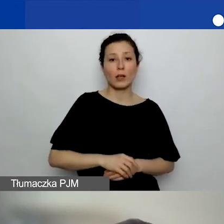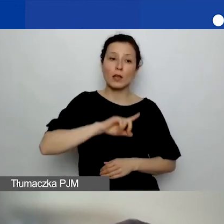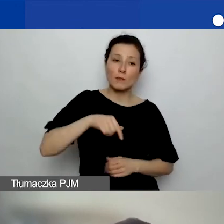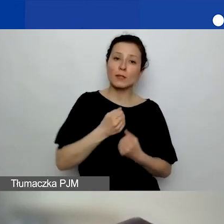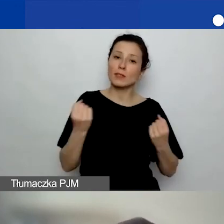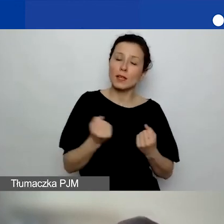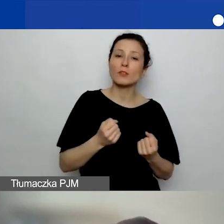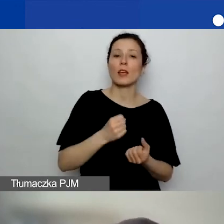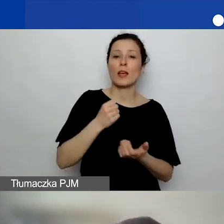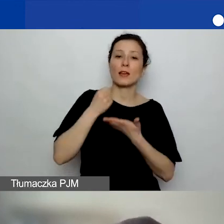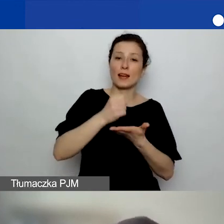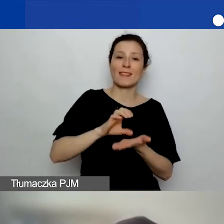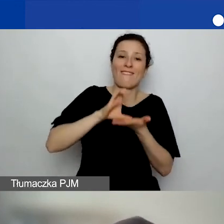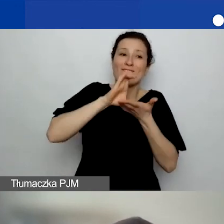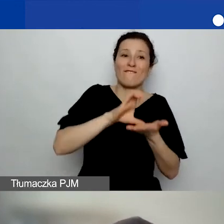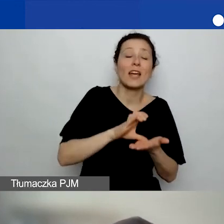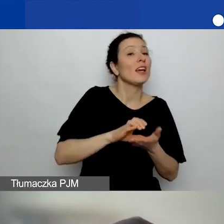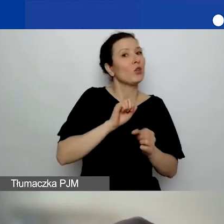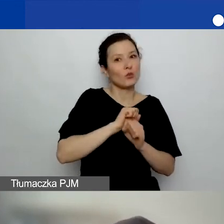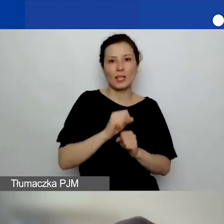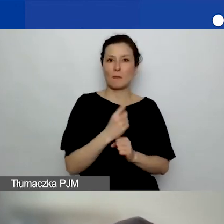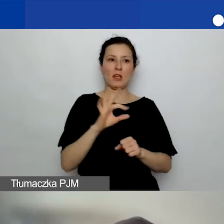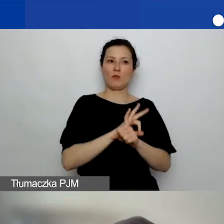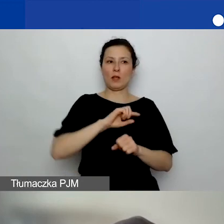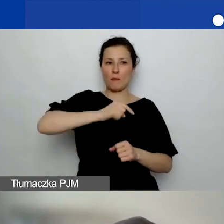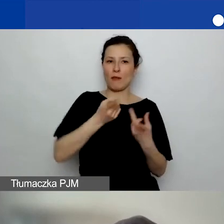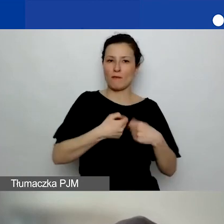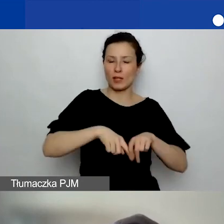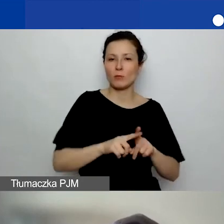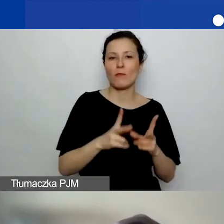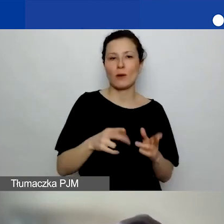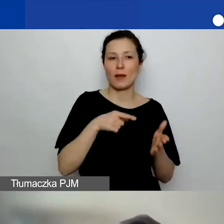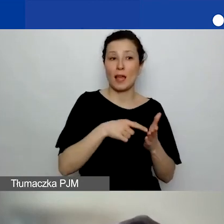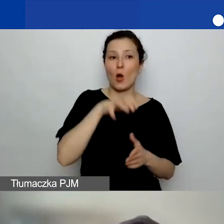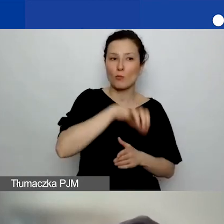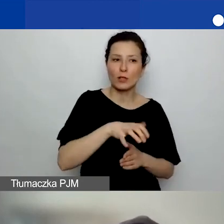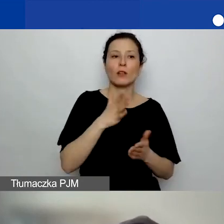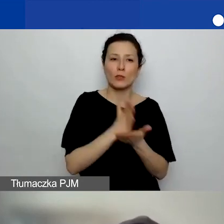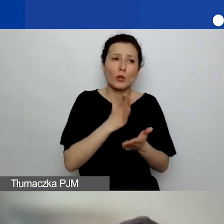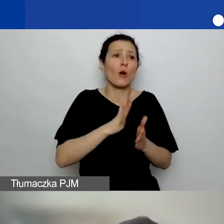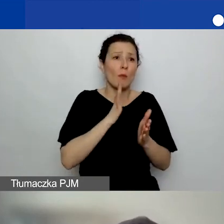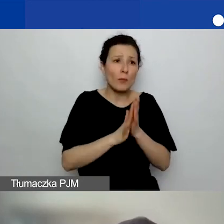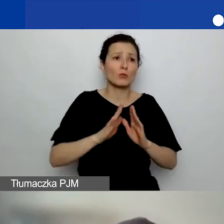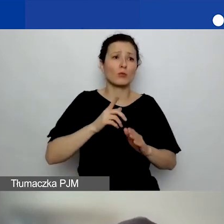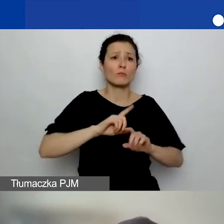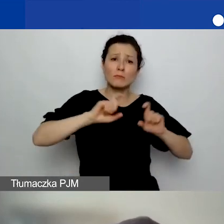i nie jest to pierwszy projekt, który robimy w tym obszarze. Tylko generalnie tutaj działamy. Dziękuję bardzo.